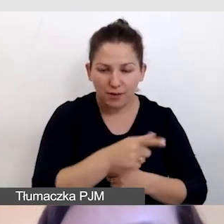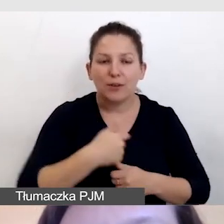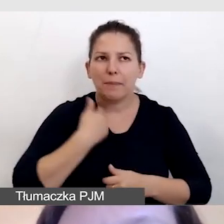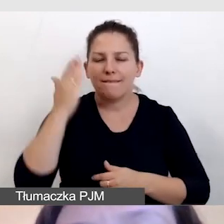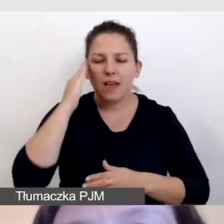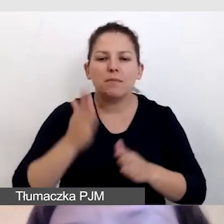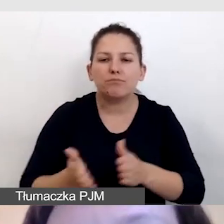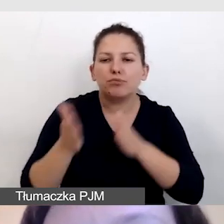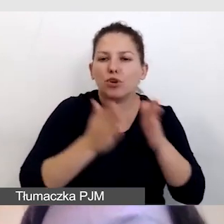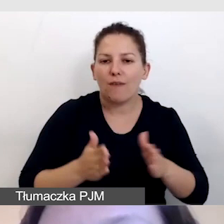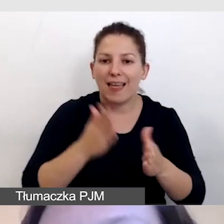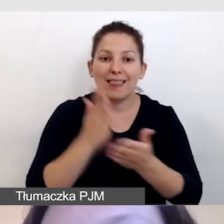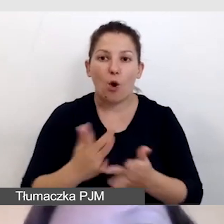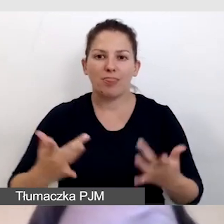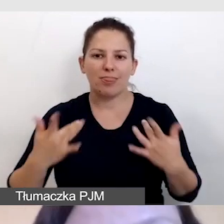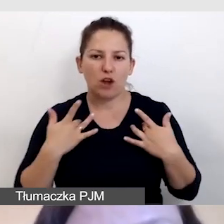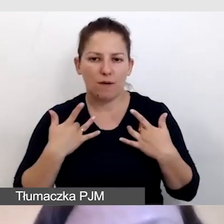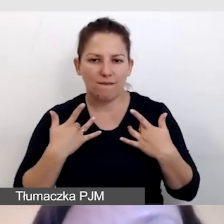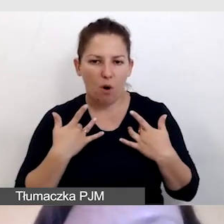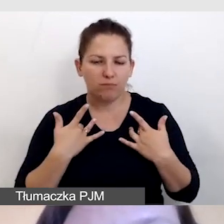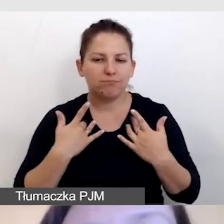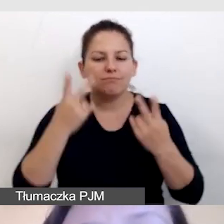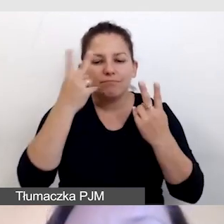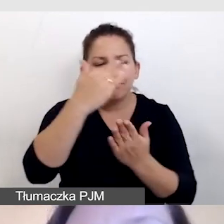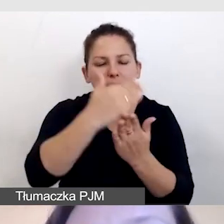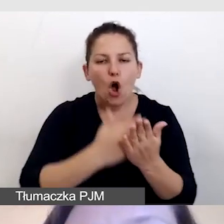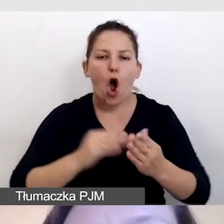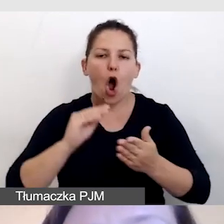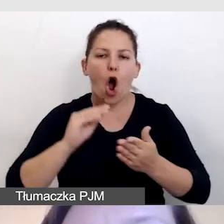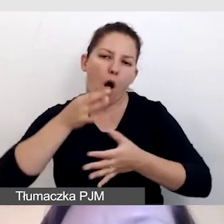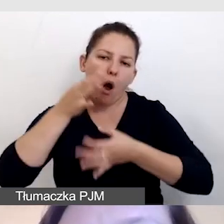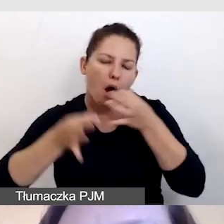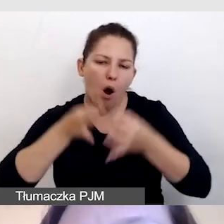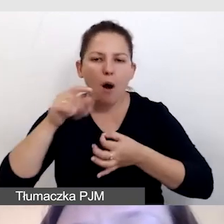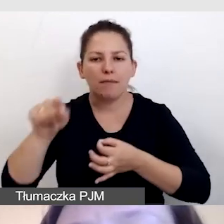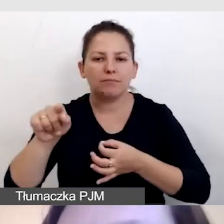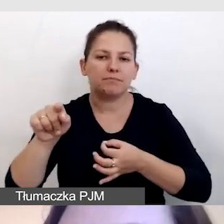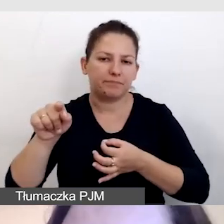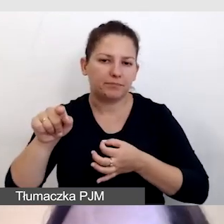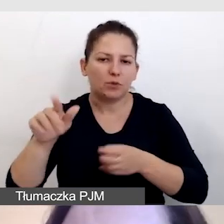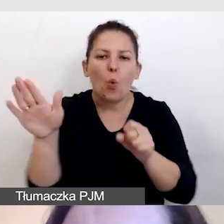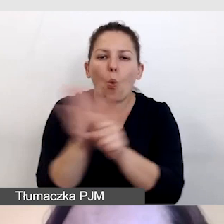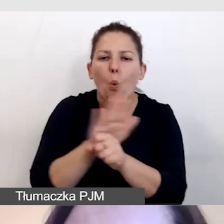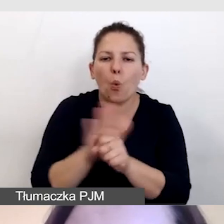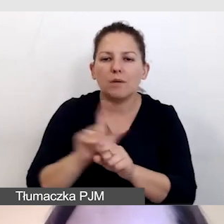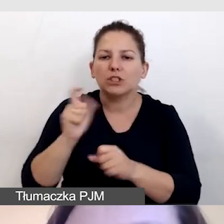i tylko na żywo odczytać opis bądź uzupełnić to, co przygotował.